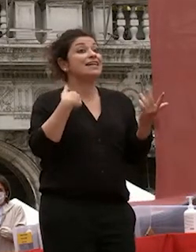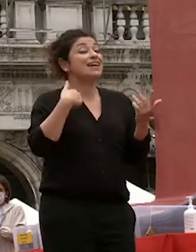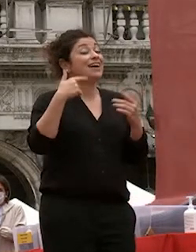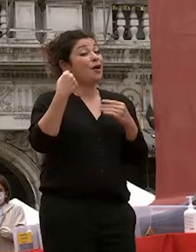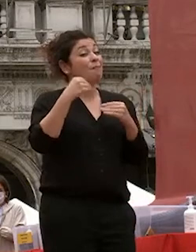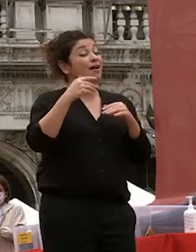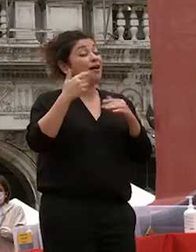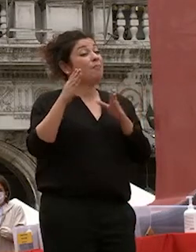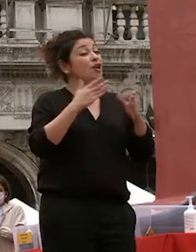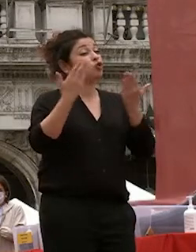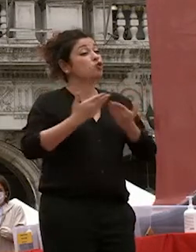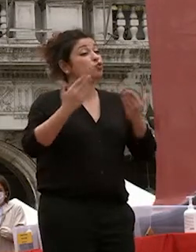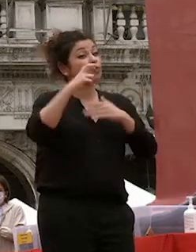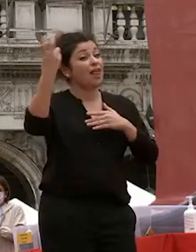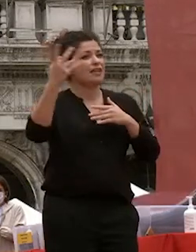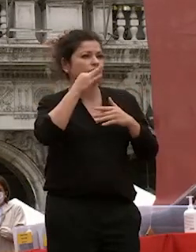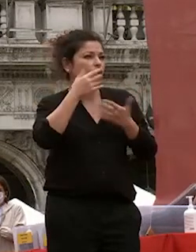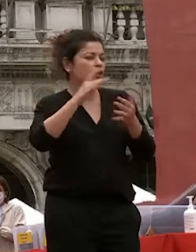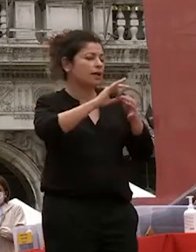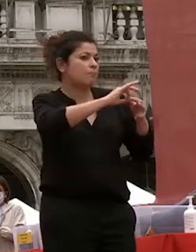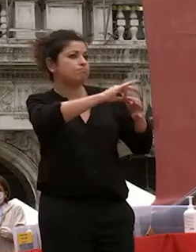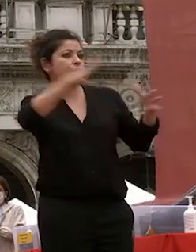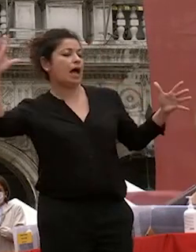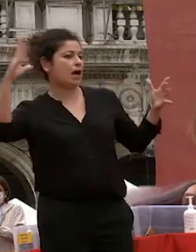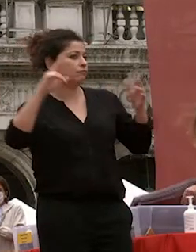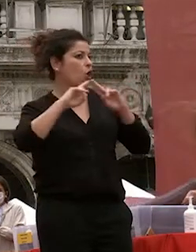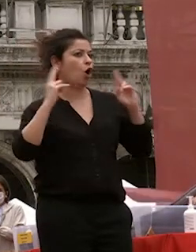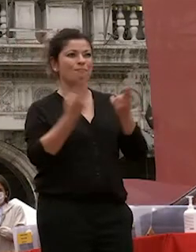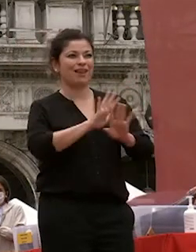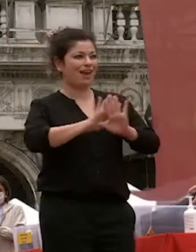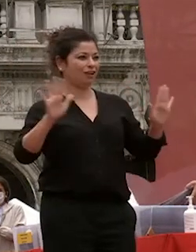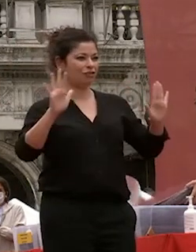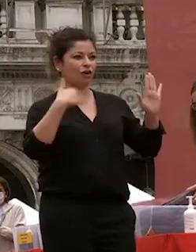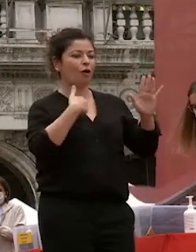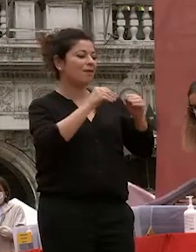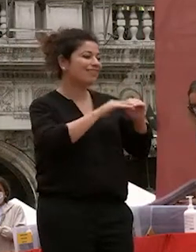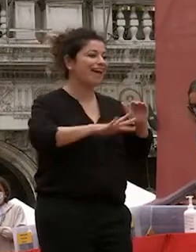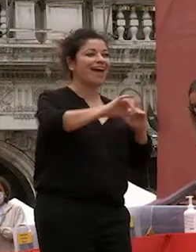significava isolarsi completamente dal reis dal dalla nostra terra e della